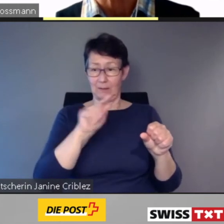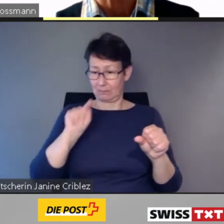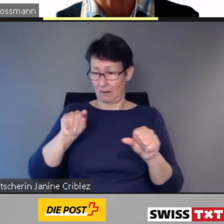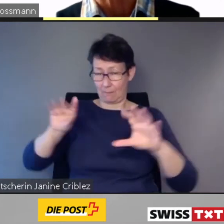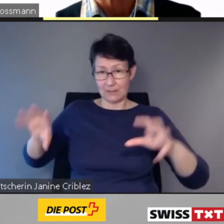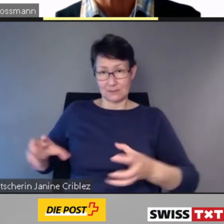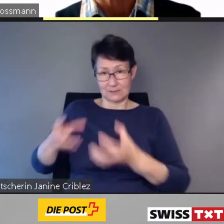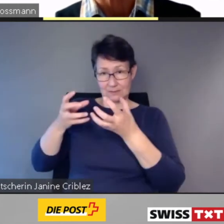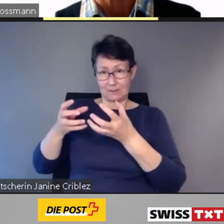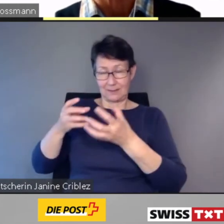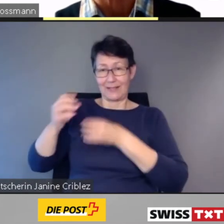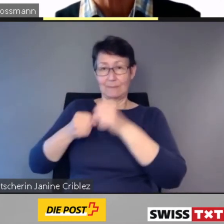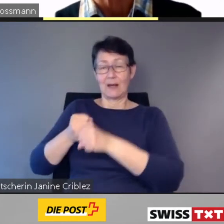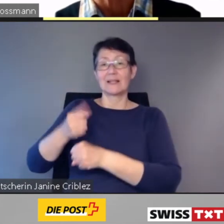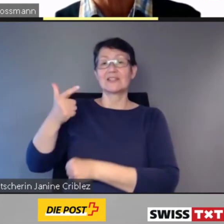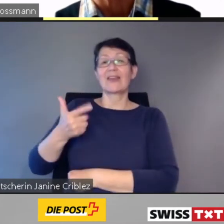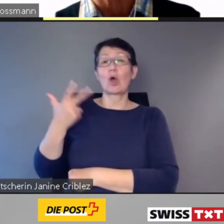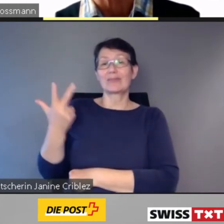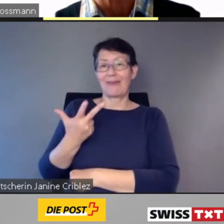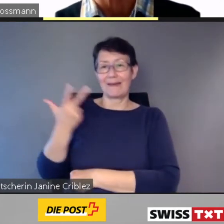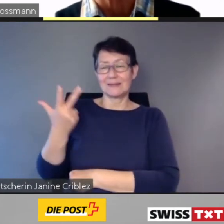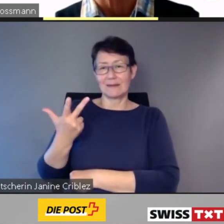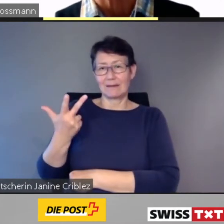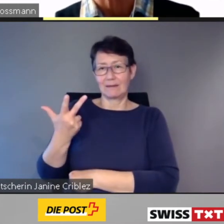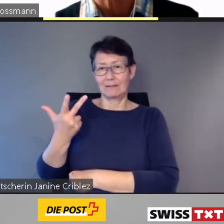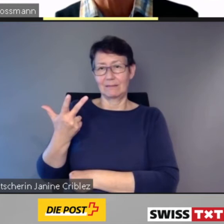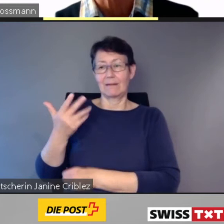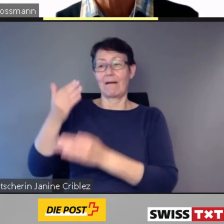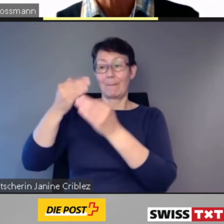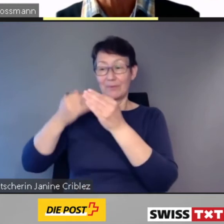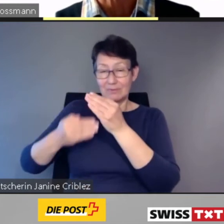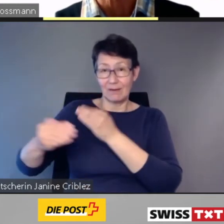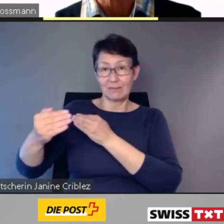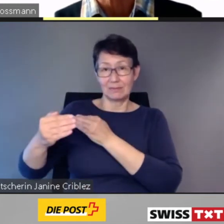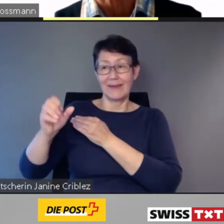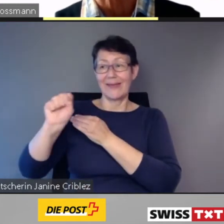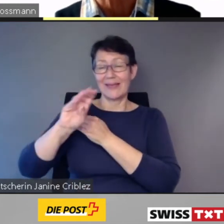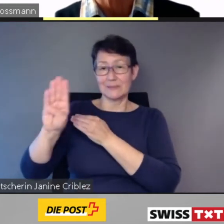wurden einvernehmliche Lösungen realisiert.